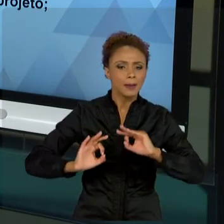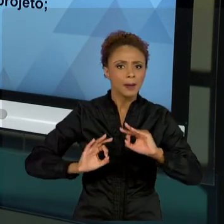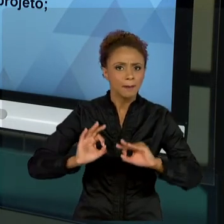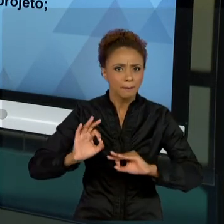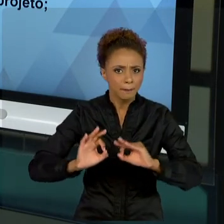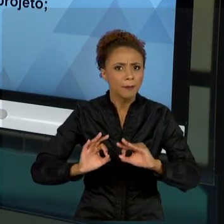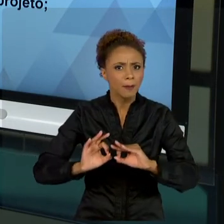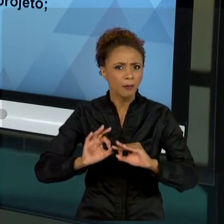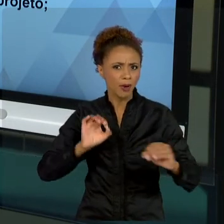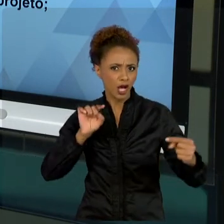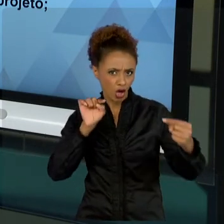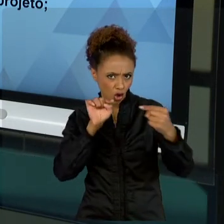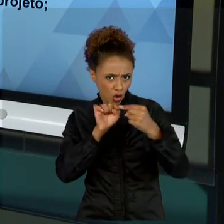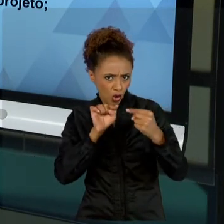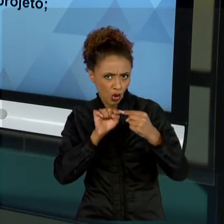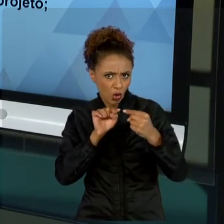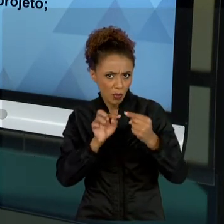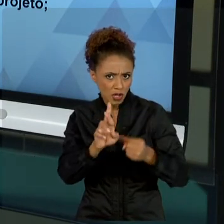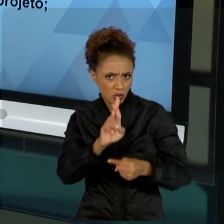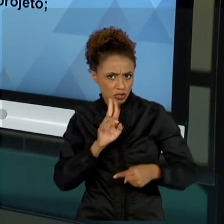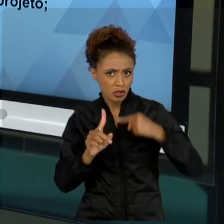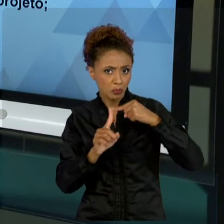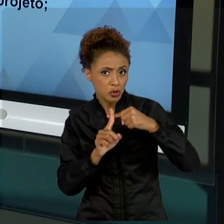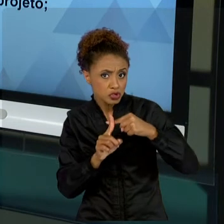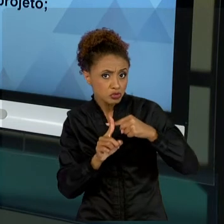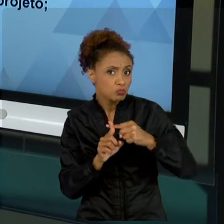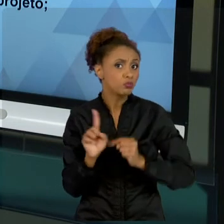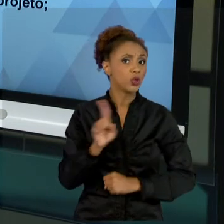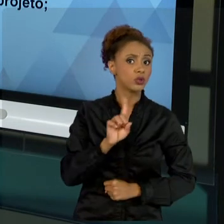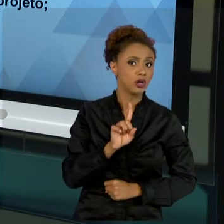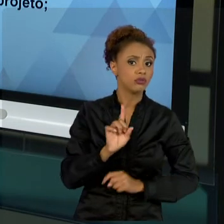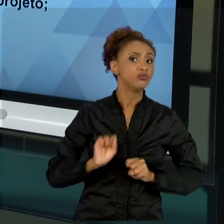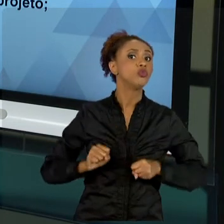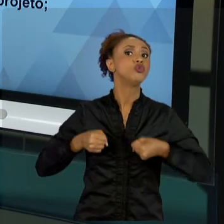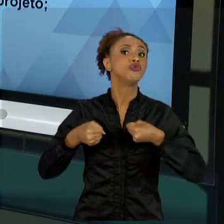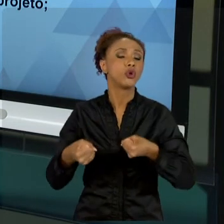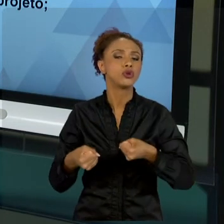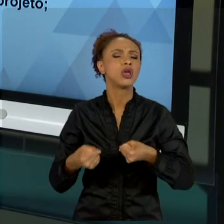QUESTIONO AS PESSOAS QUE RESPONDEM A TUDO COM